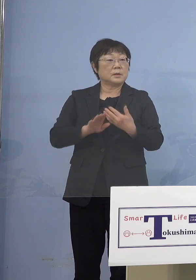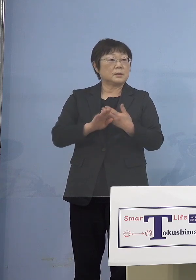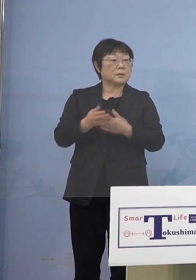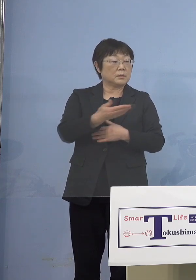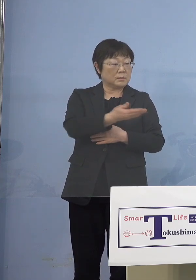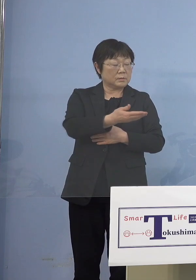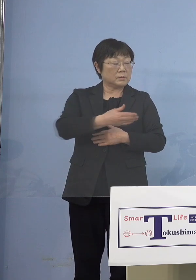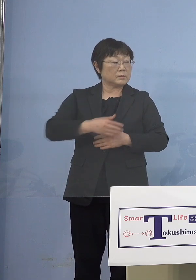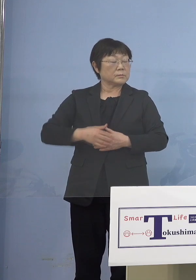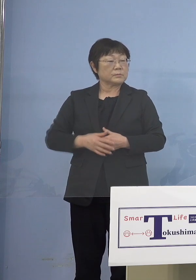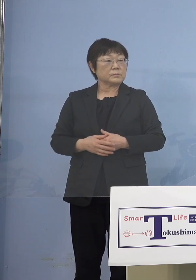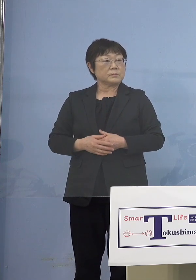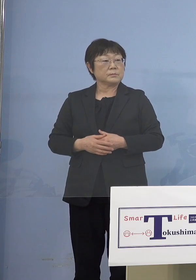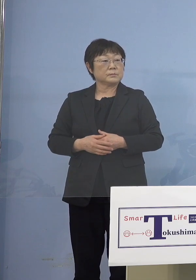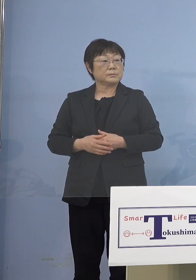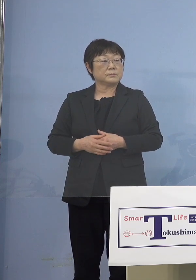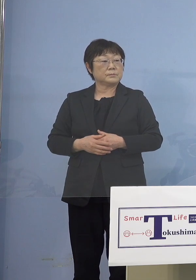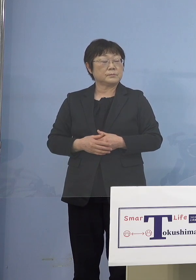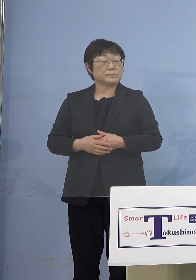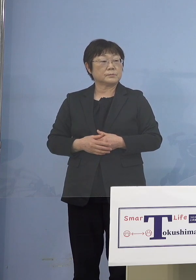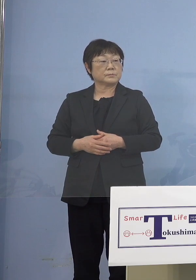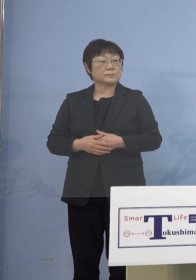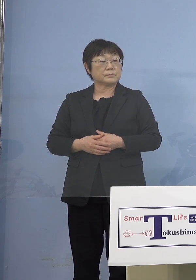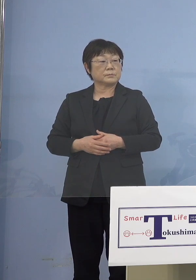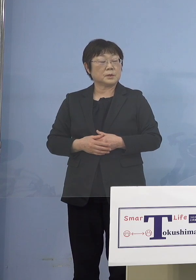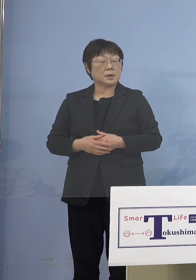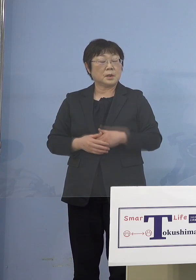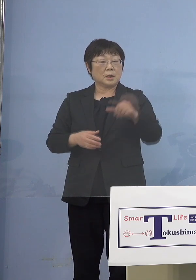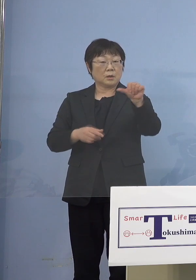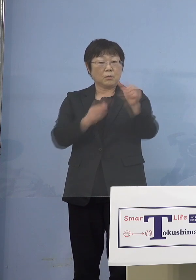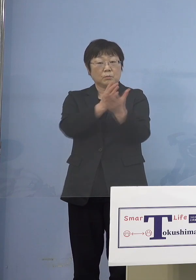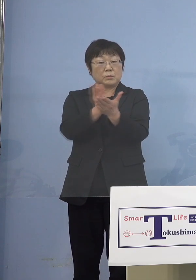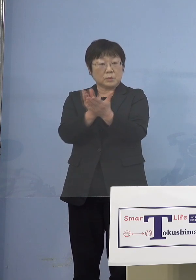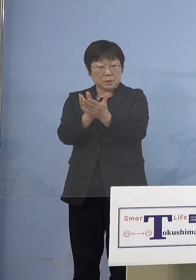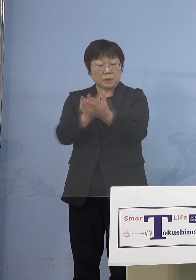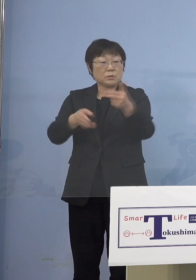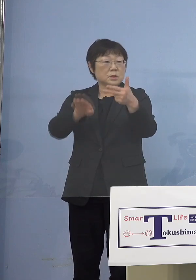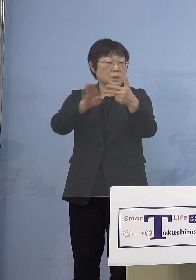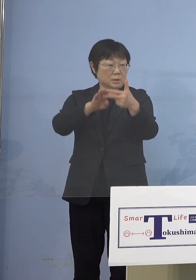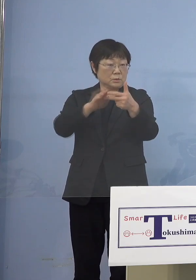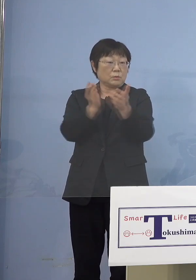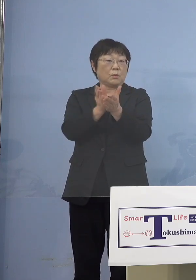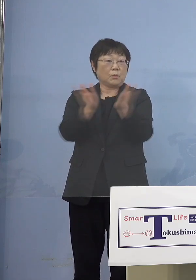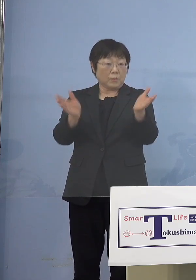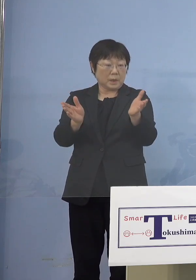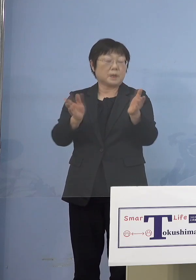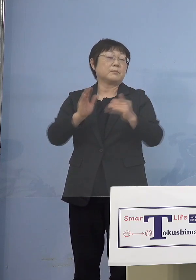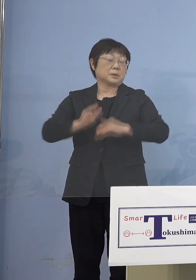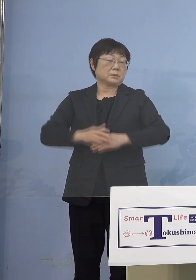（知事） いや類型とすると大きく5類型 大きく分けると